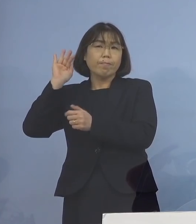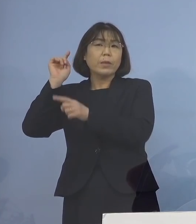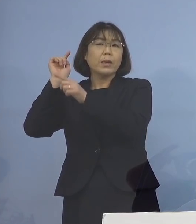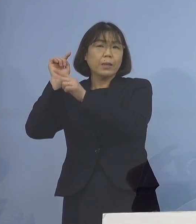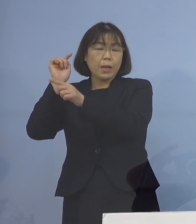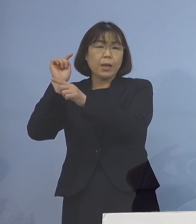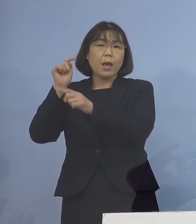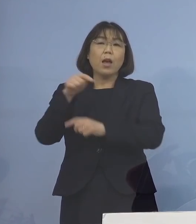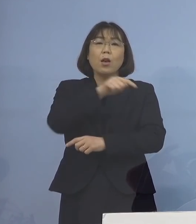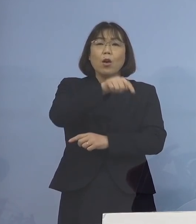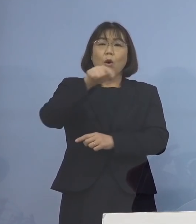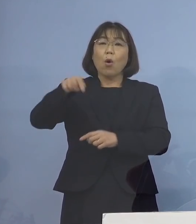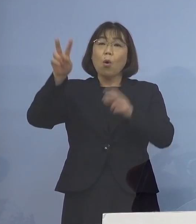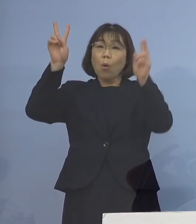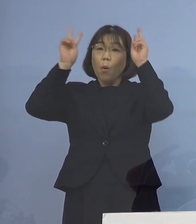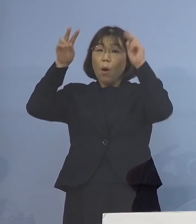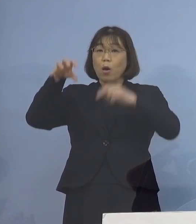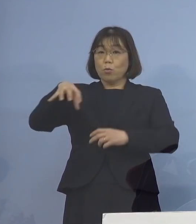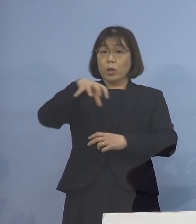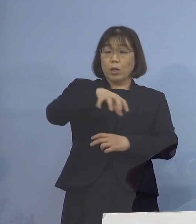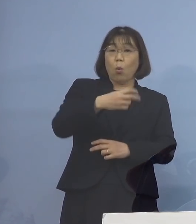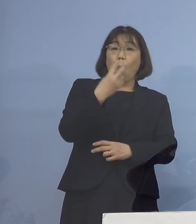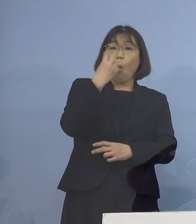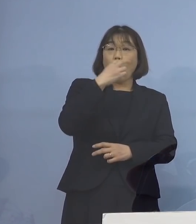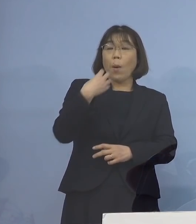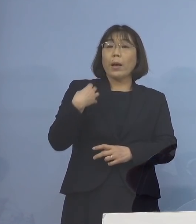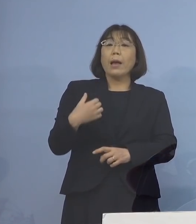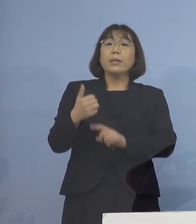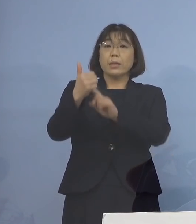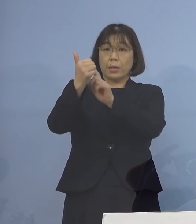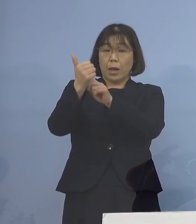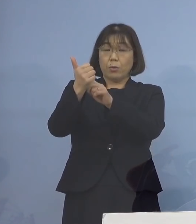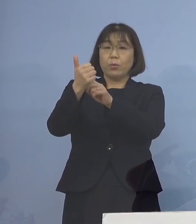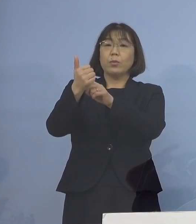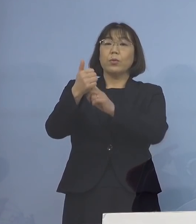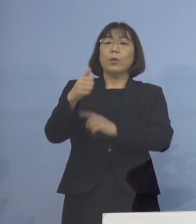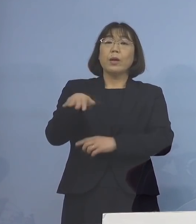各事業所を管理されている 方々につきまして